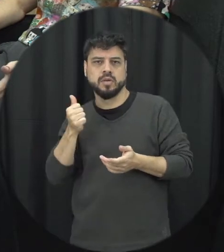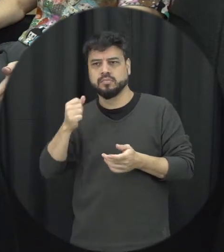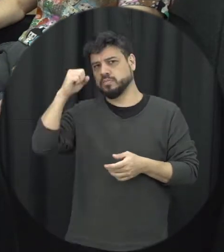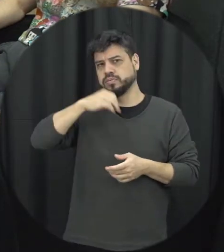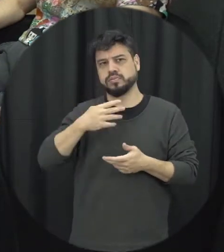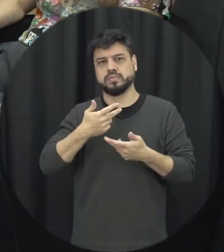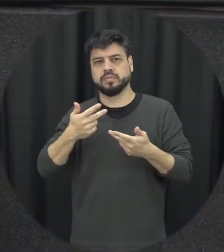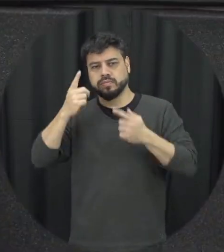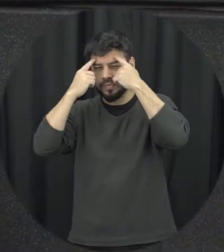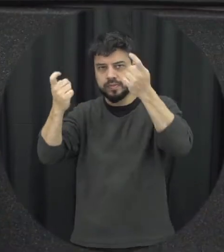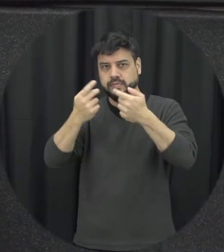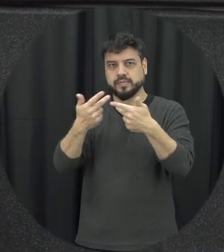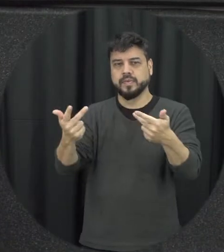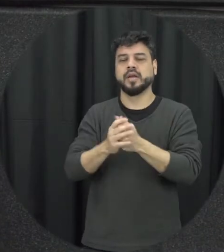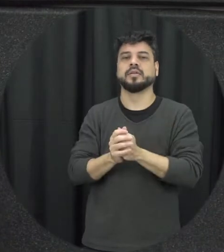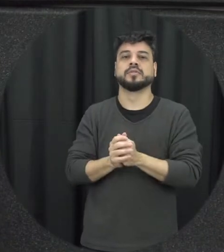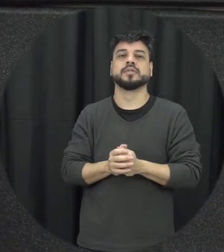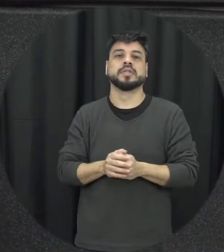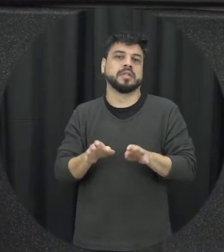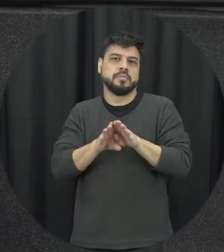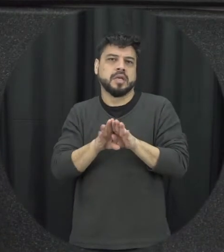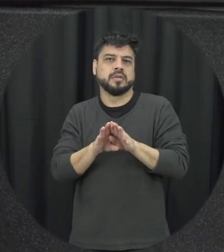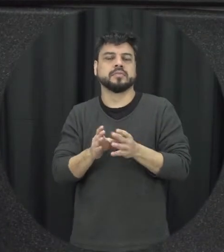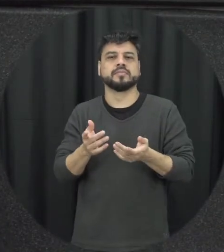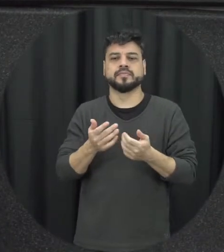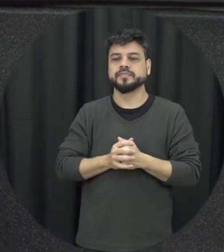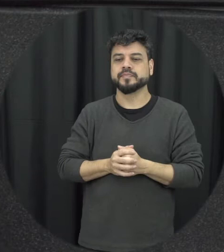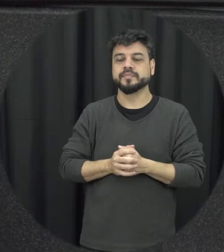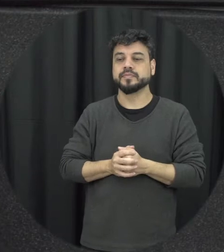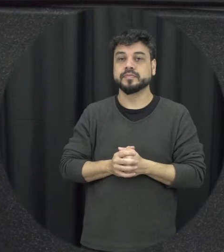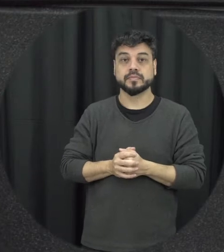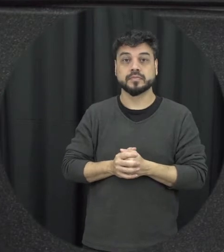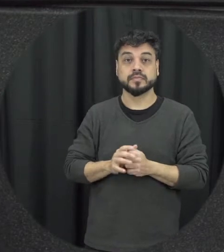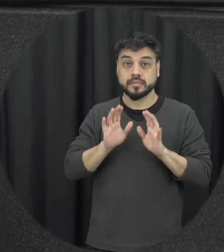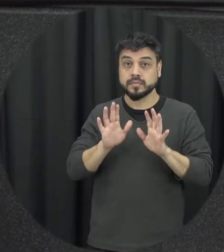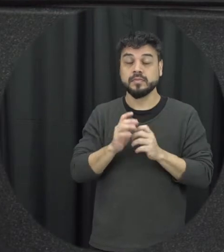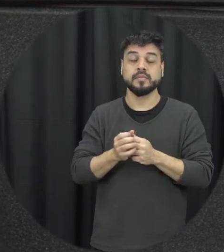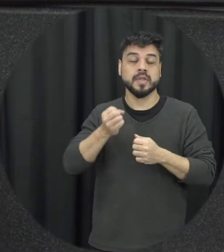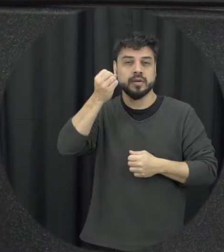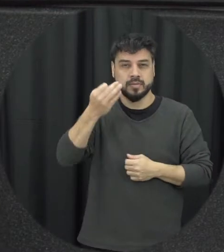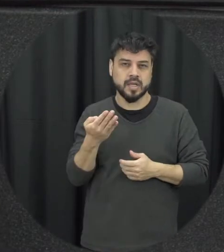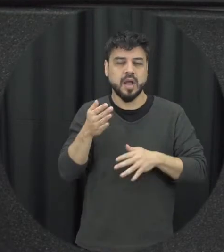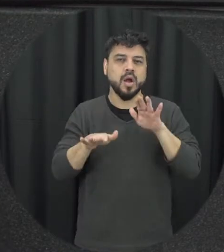relacionamento homoafetivo por exemplo eu queria comentar alguns fatores que estão associados a